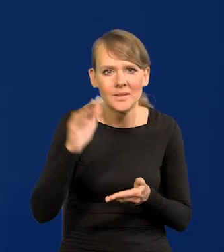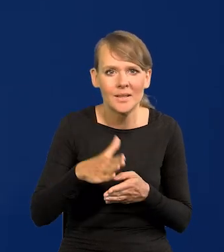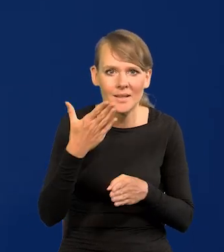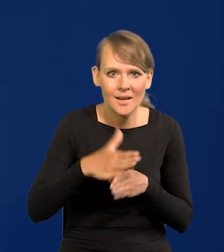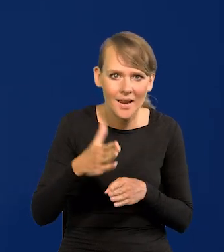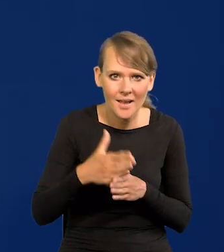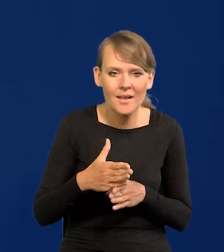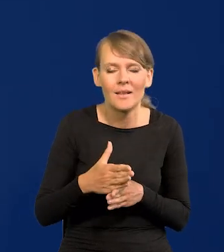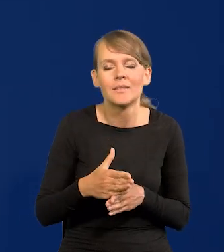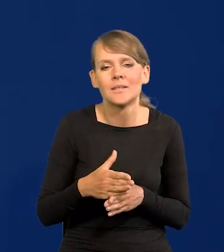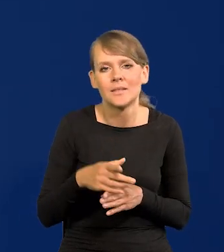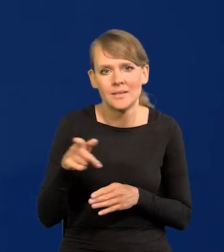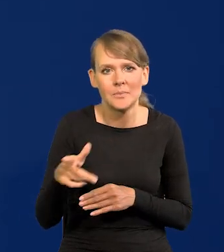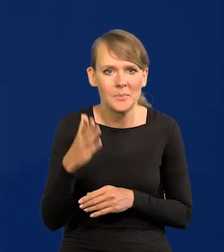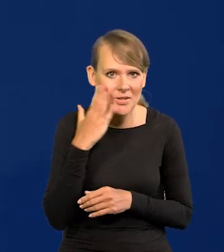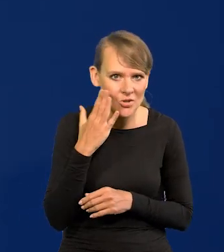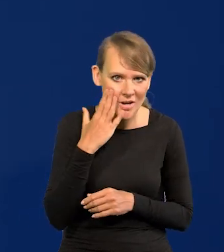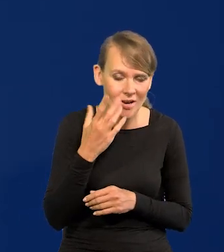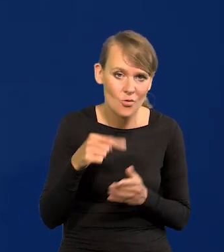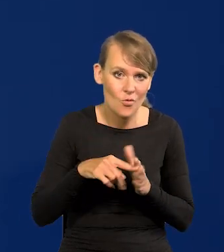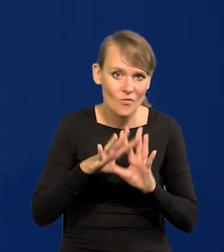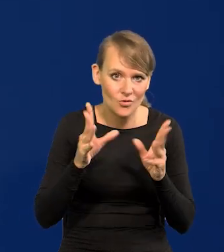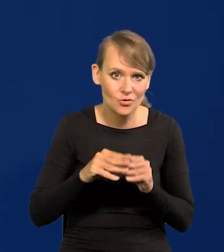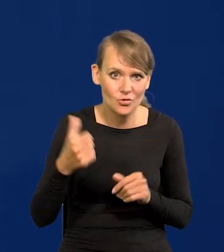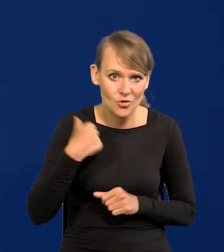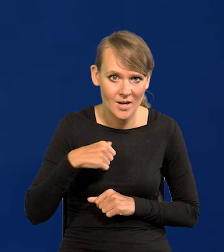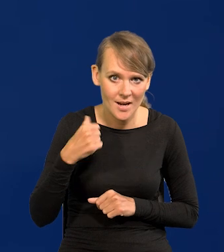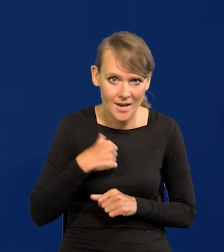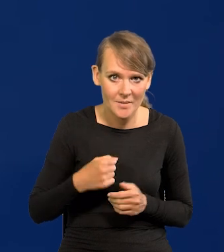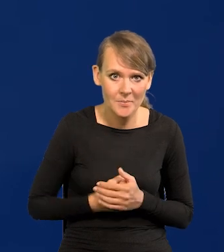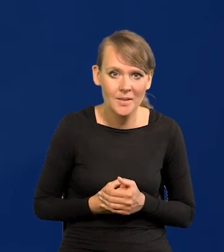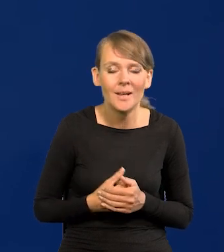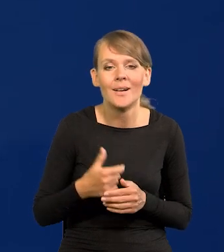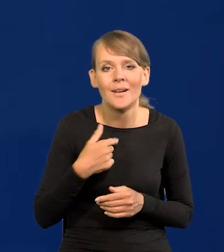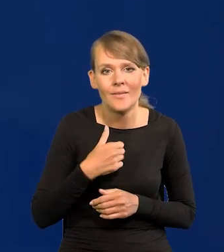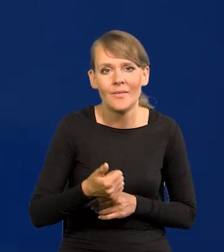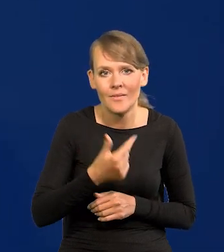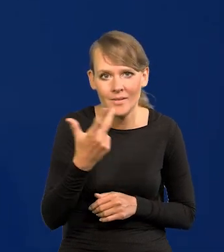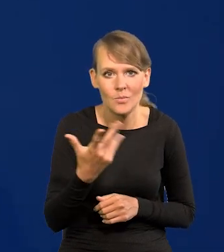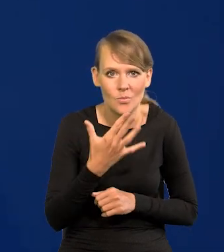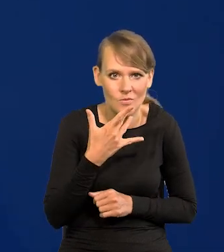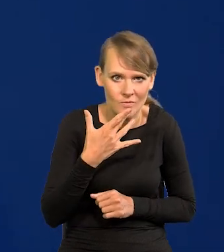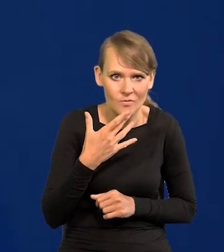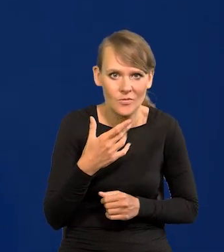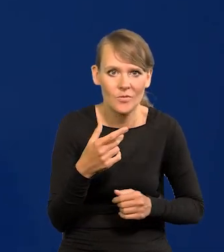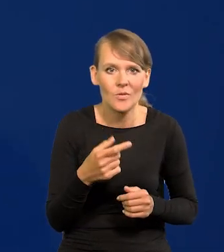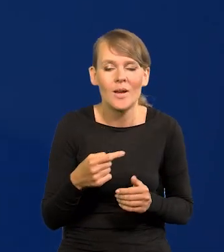kredytu mieszkaniowego. Na co wszyscy czekamy i mówiłem o tym wielokrotnie. To już nie jest żaden nius, że się